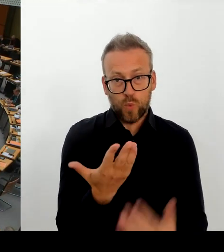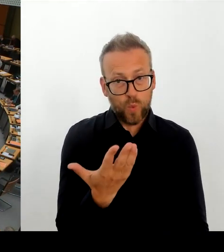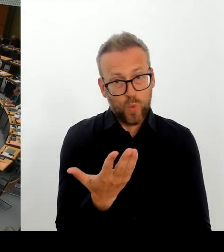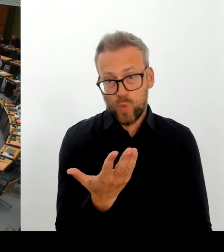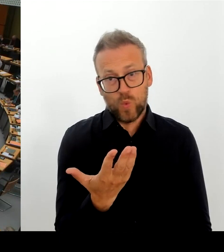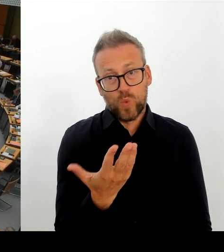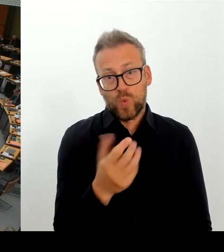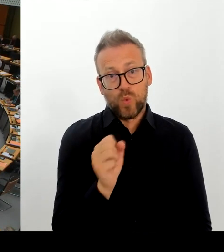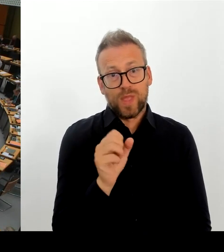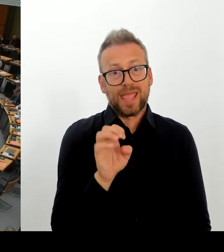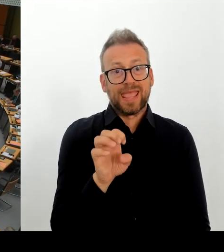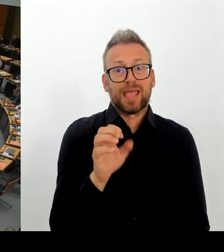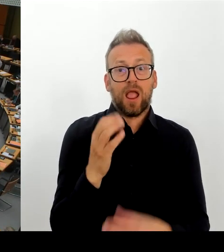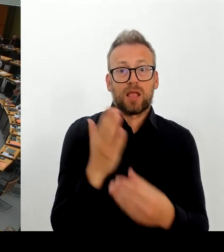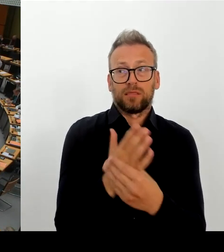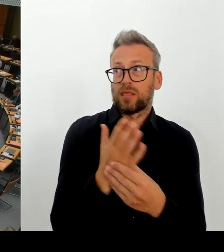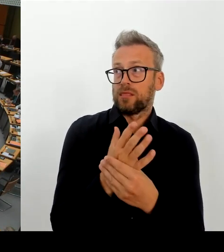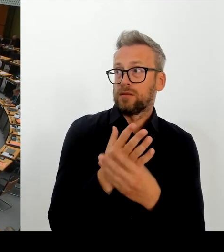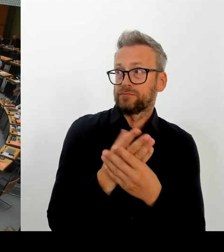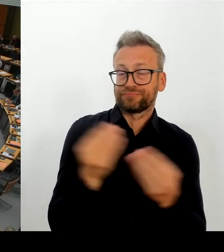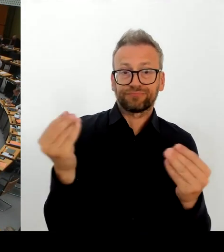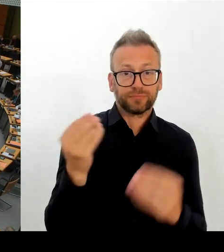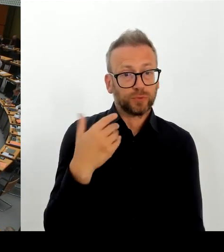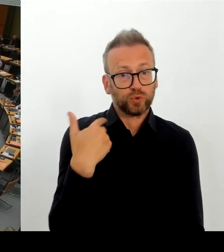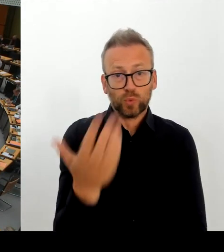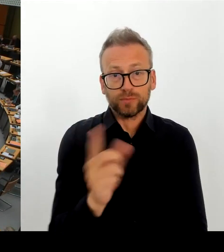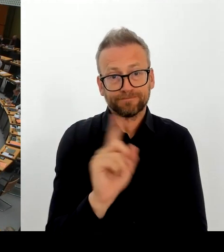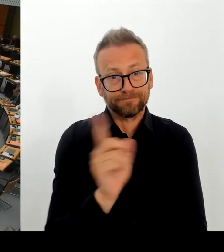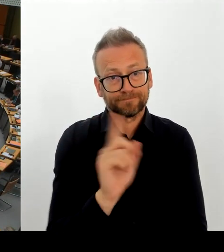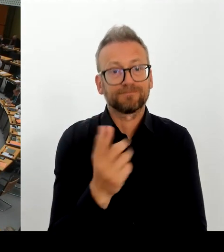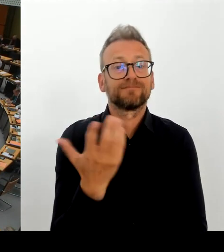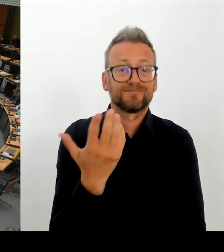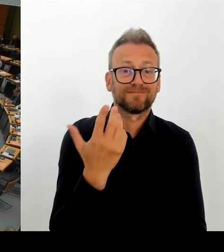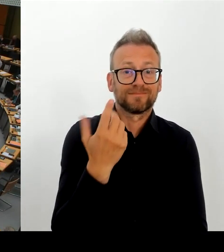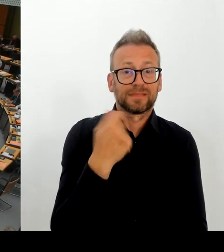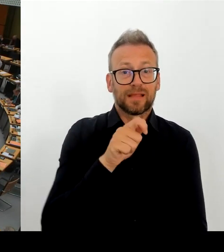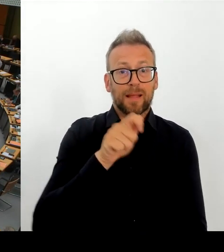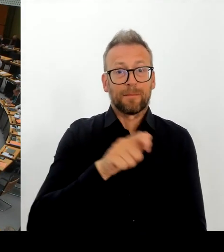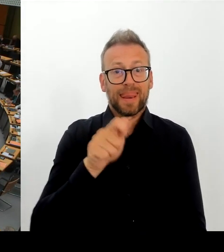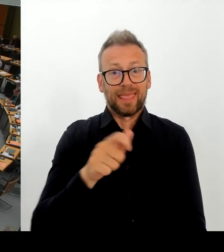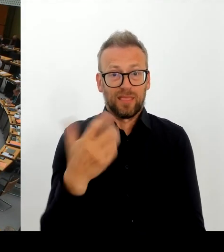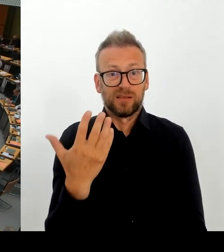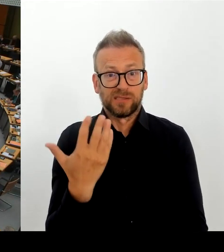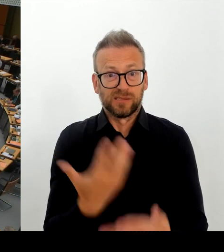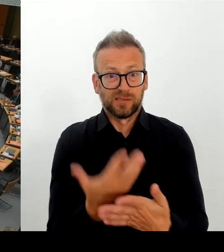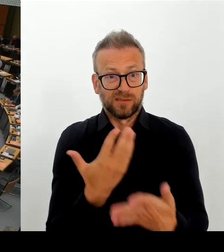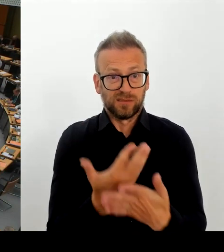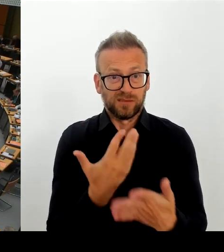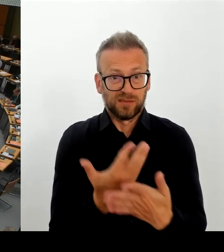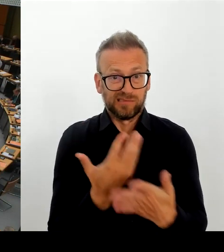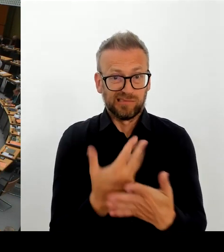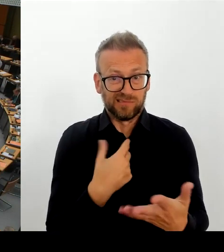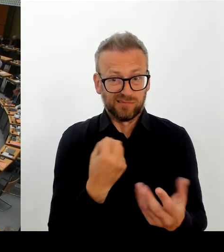Nein. Ich hatte vorhin gedrückt bei Kotti. Wache habe ich gedrückt. (Rednerwechsel) Okay, wir kämpfen hier heute offenbar mal